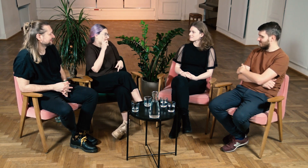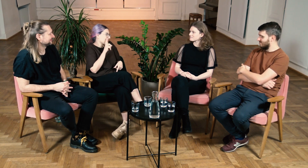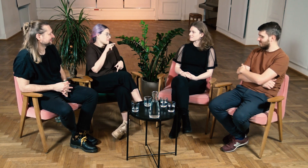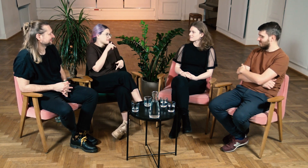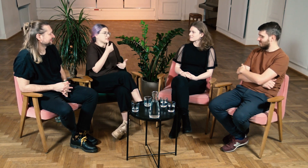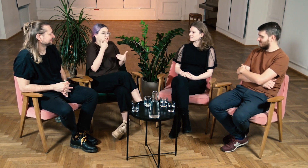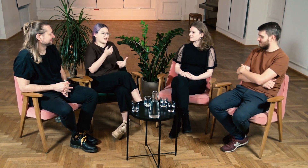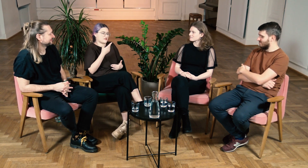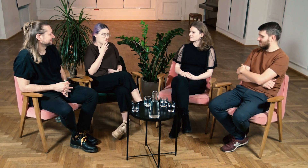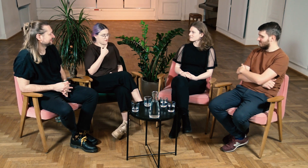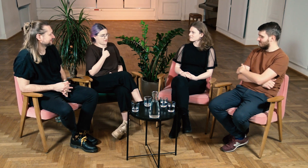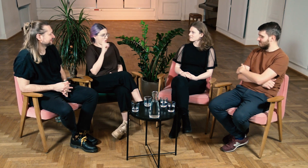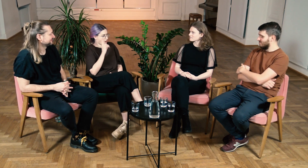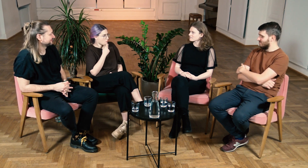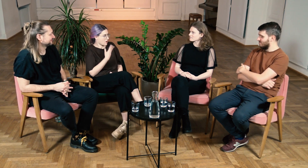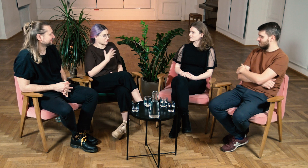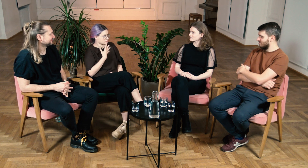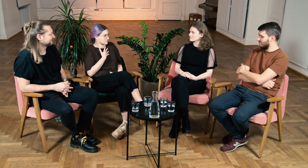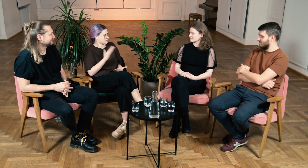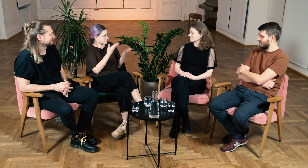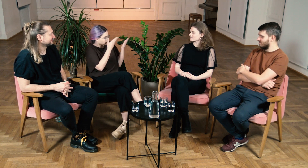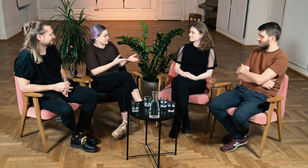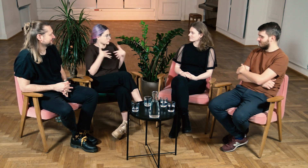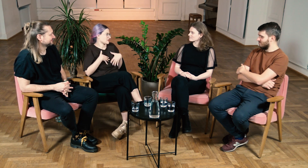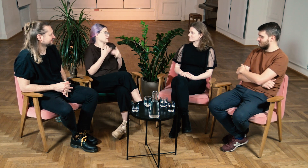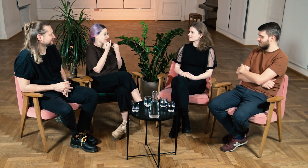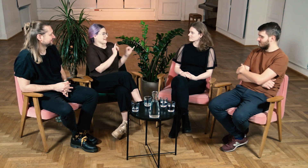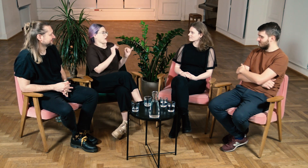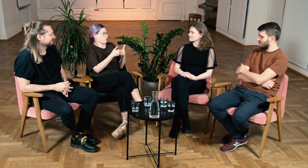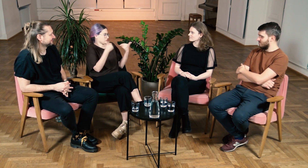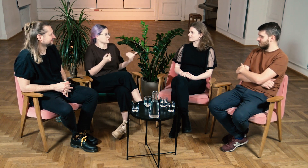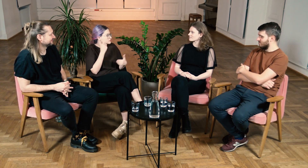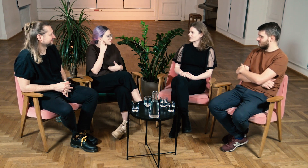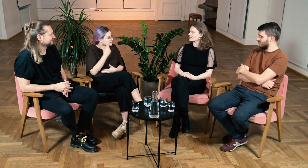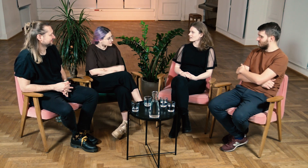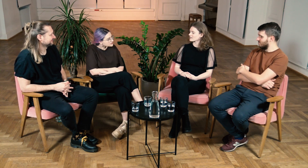A to dzięki nazwaniu siebie g/Głuchą podkreślasz swoją tożsamość i odrębność od słyszących.